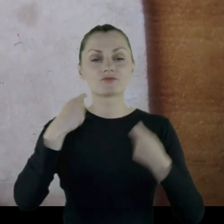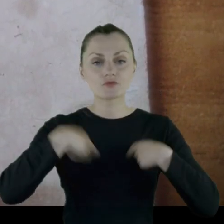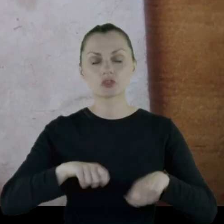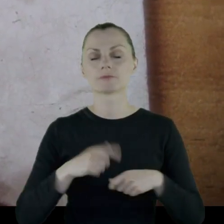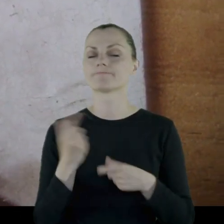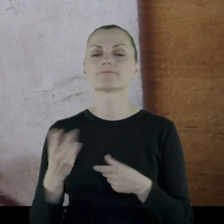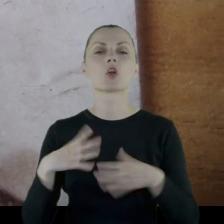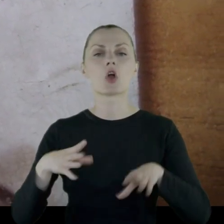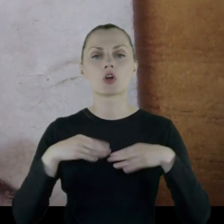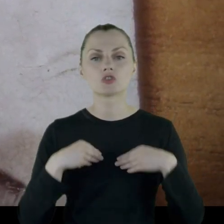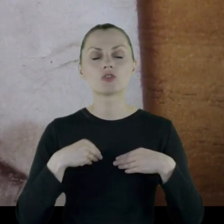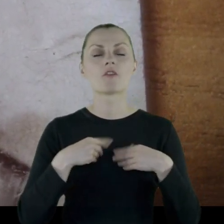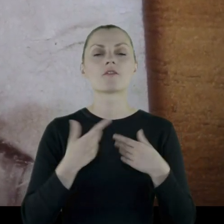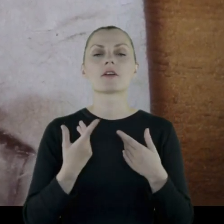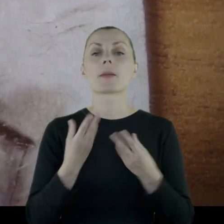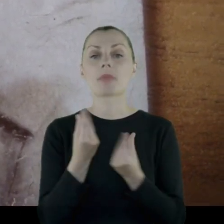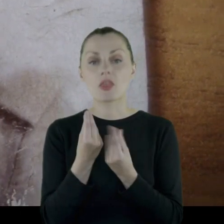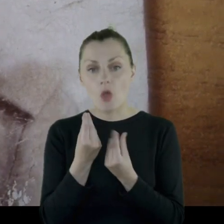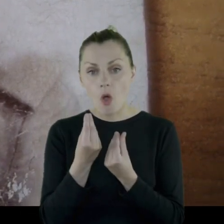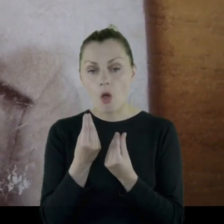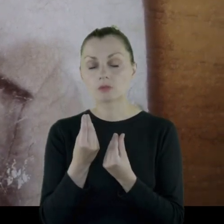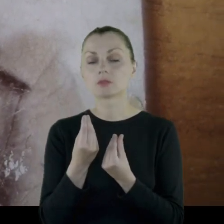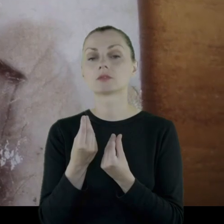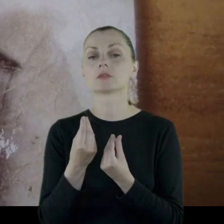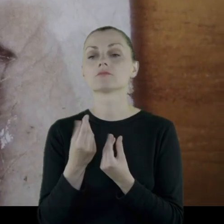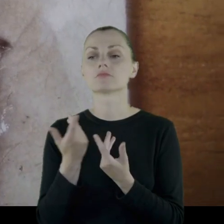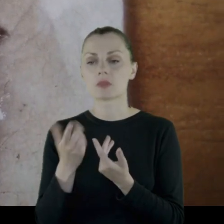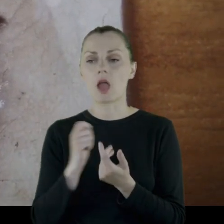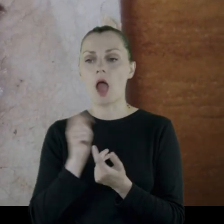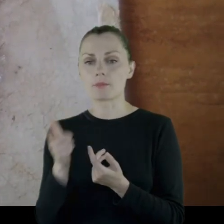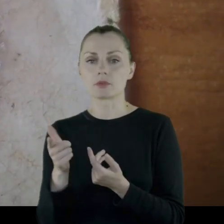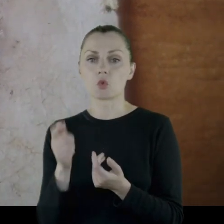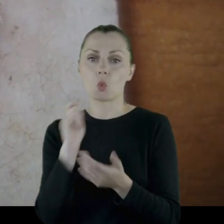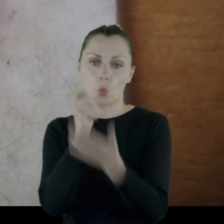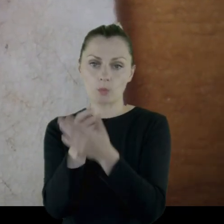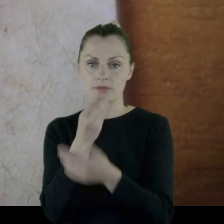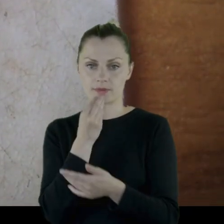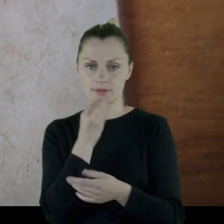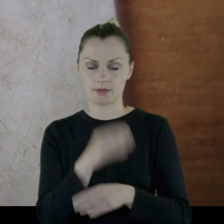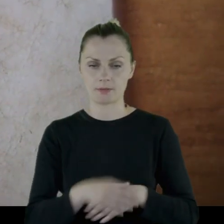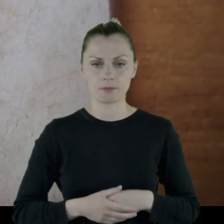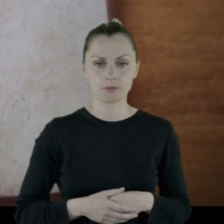Żołnierze dostawali pieniądze, żołd na to, żeby sobie kupić jedzenie.